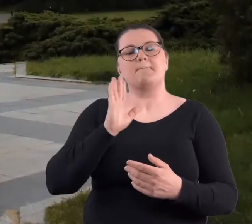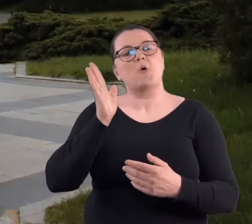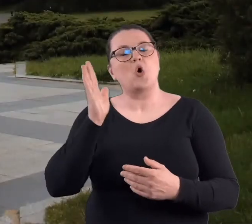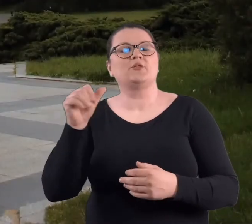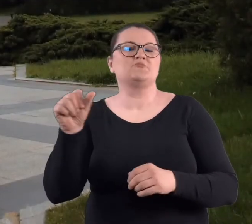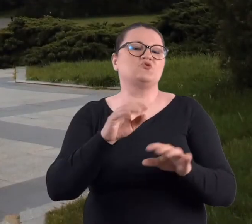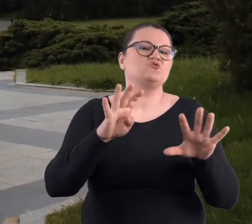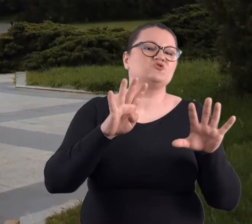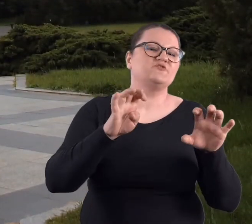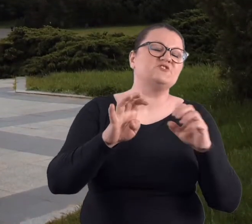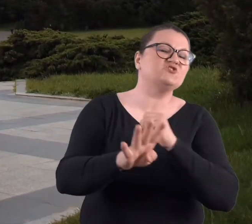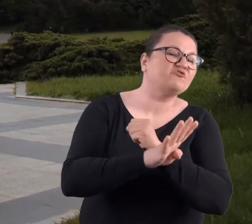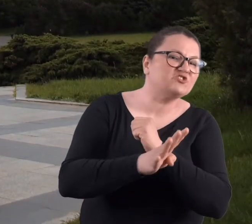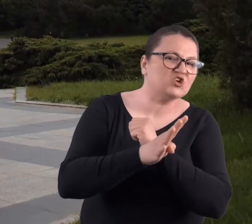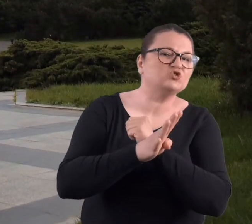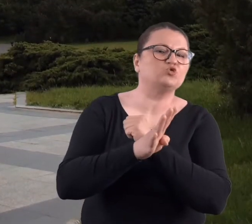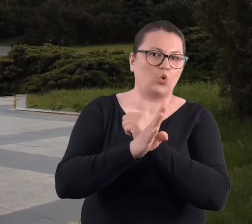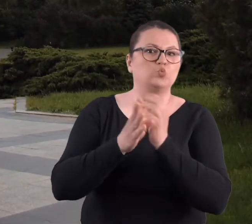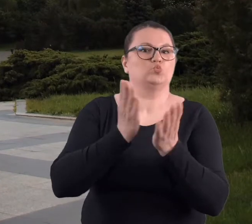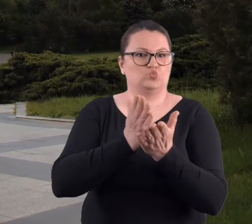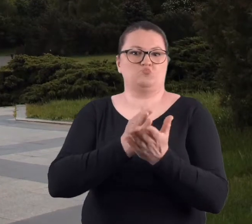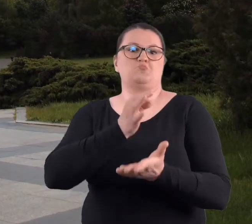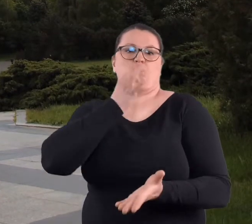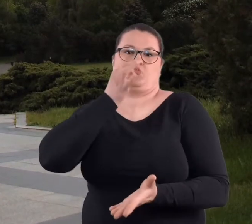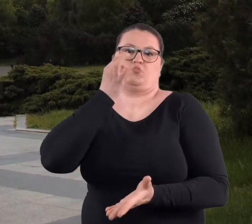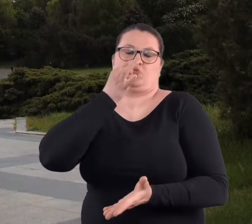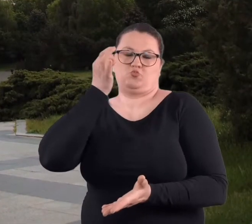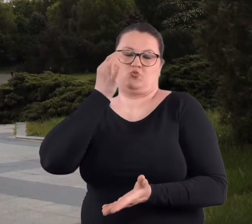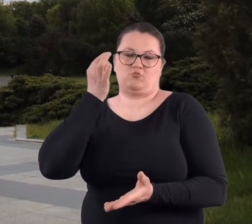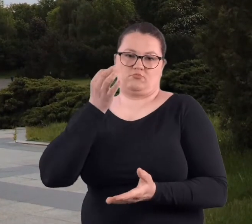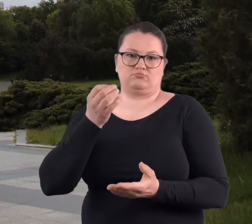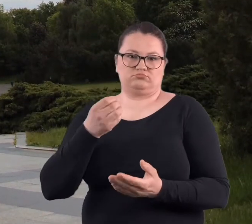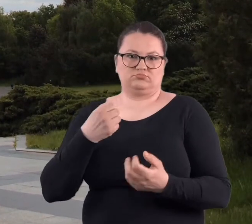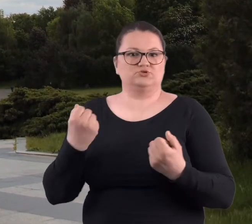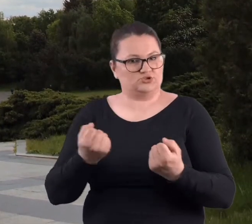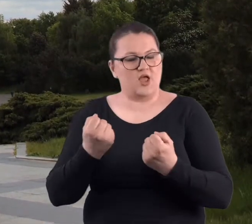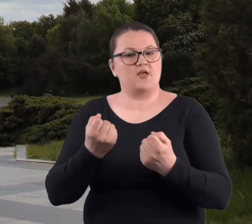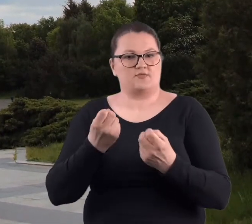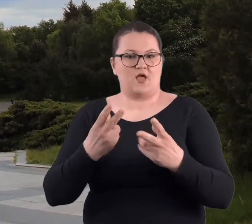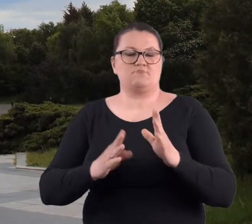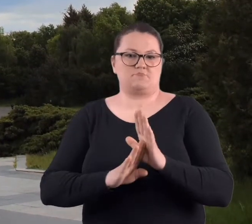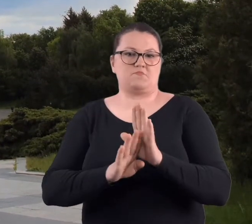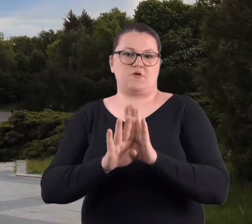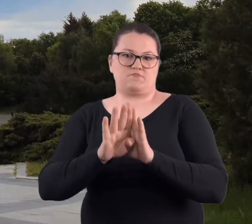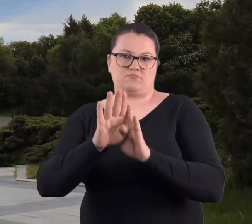W latach 90-tych tam się już zaczęło coś dziać i ona wówczas się zrobiła